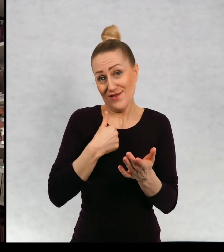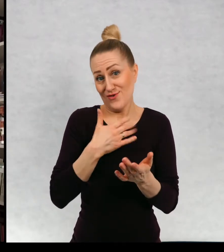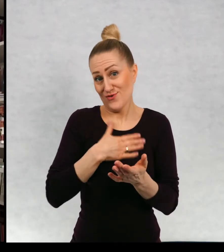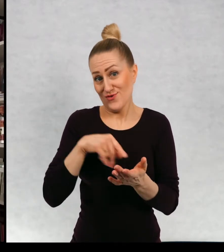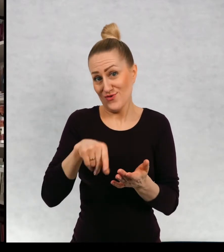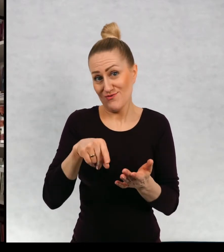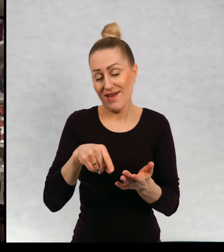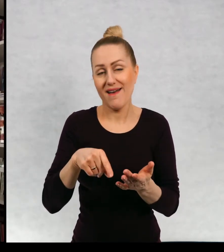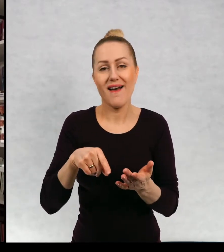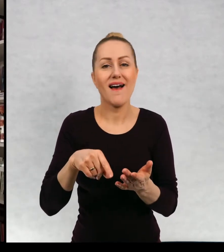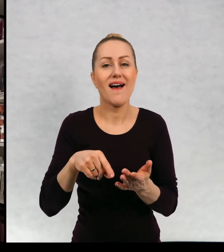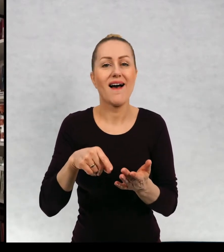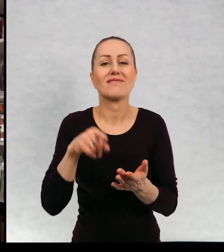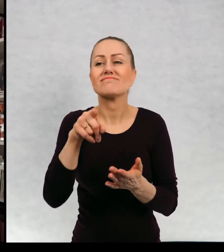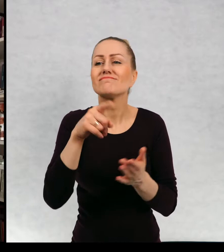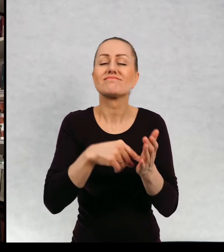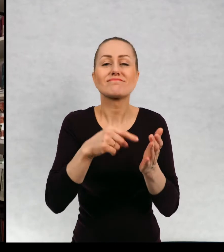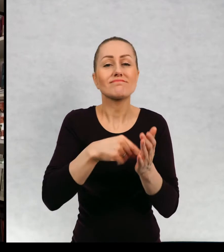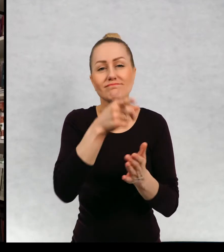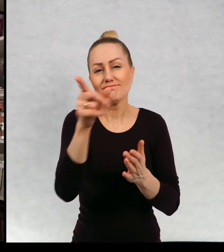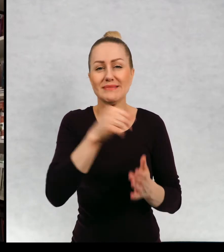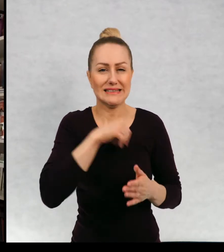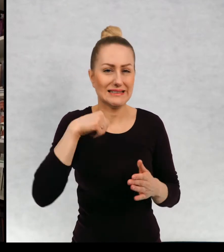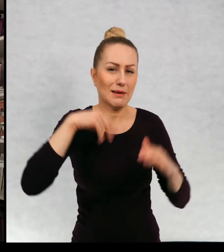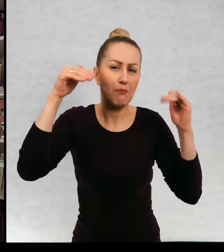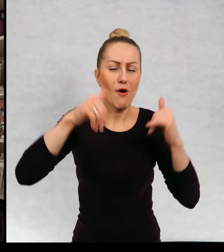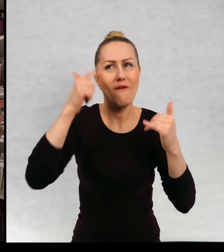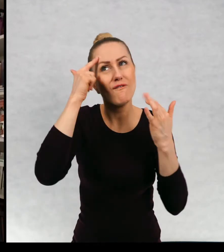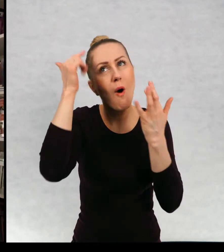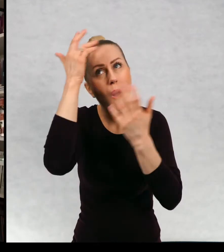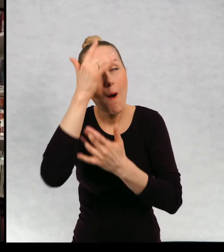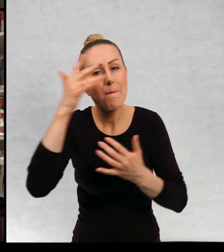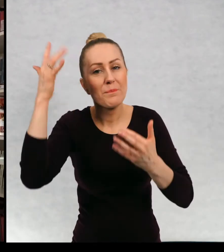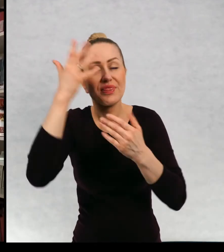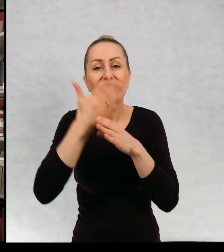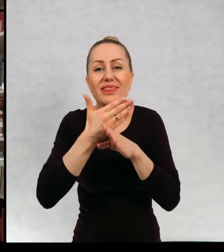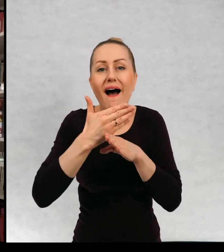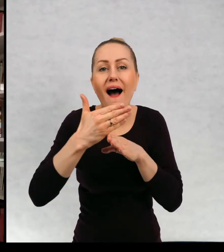w których możecie sobie sami wyobrazić dalszy ciąg przygód